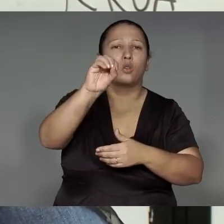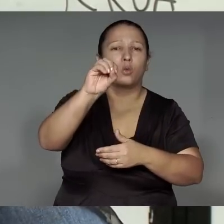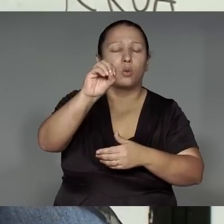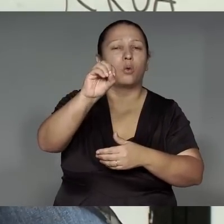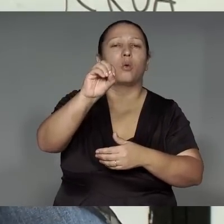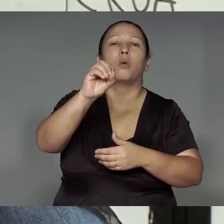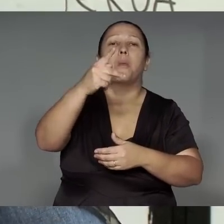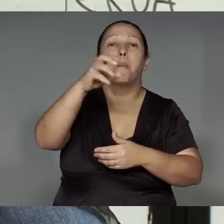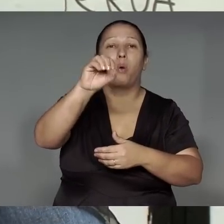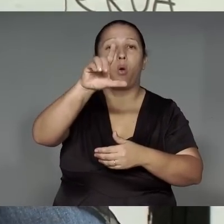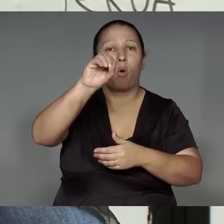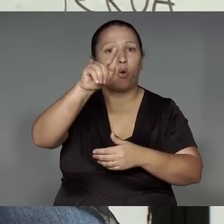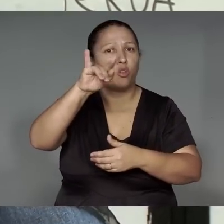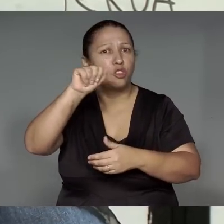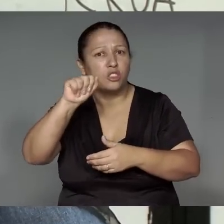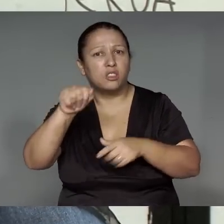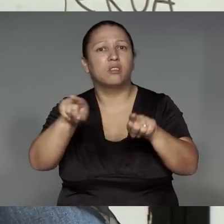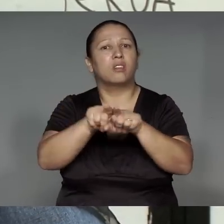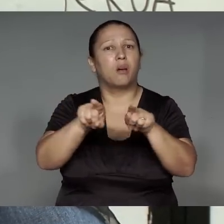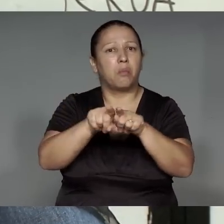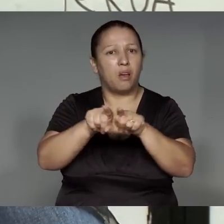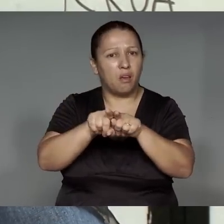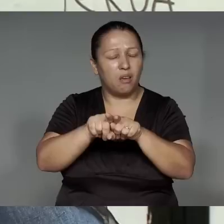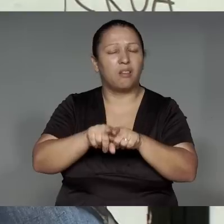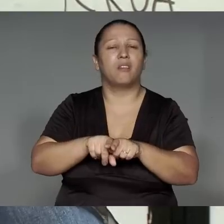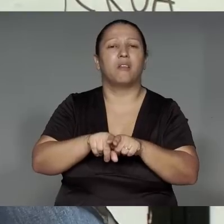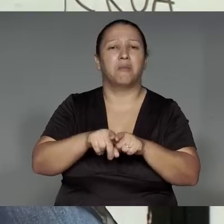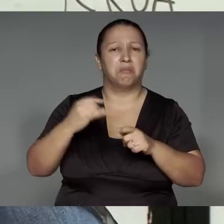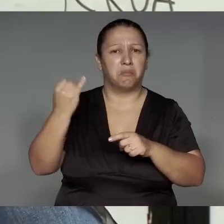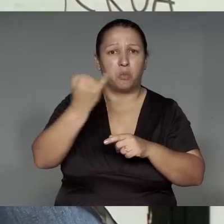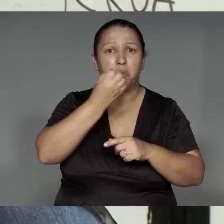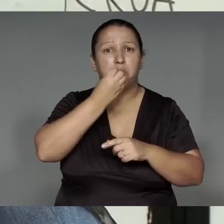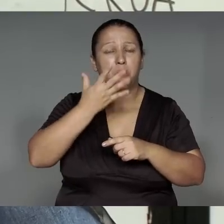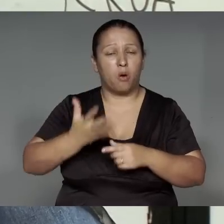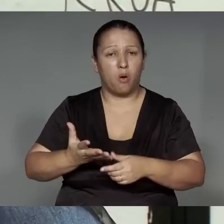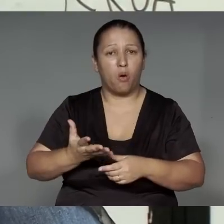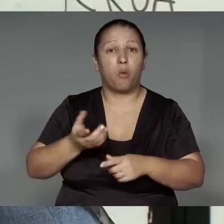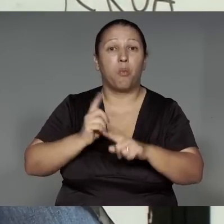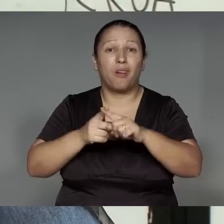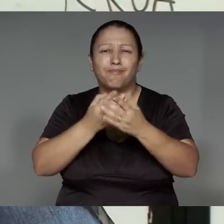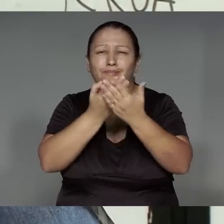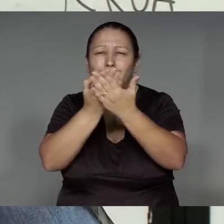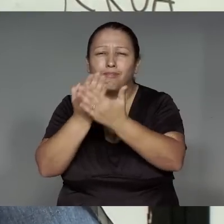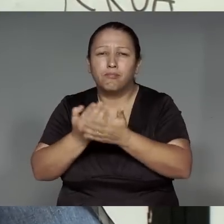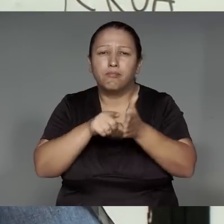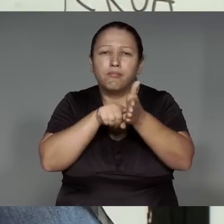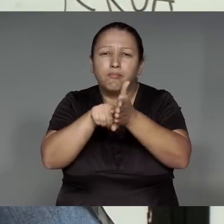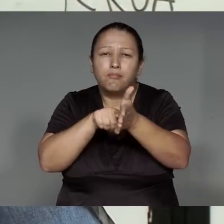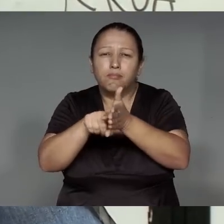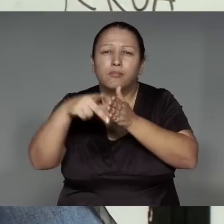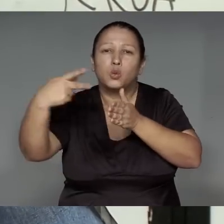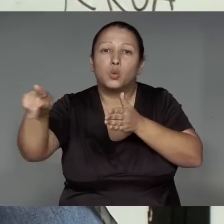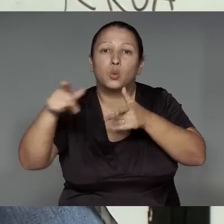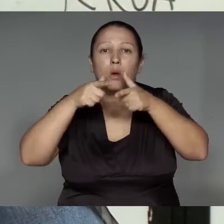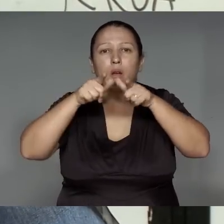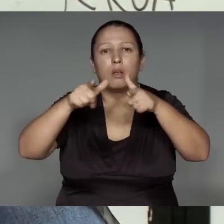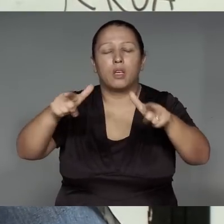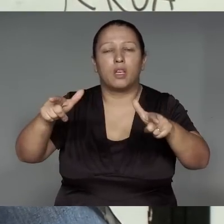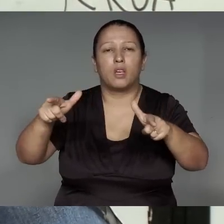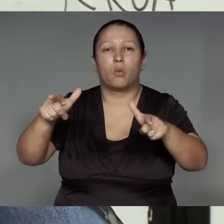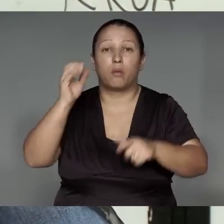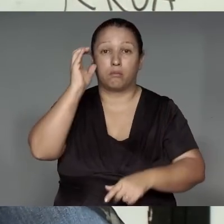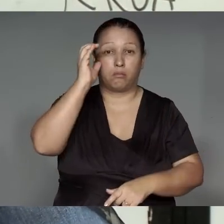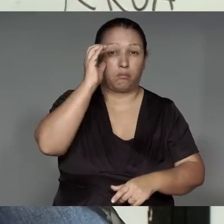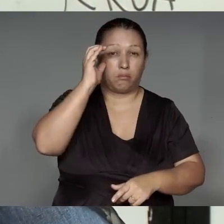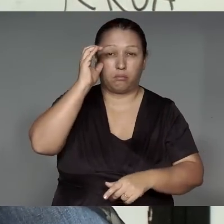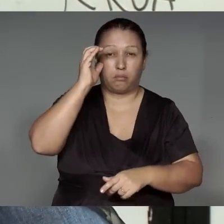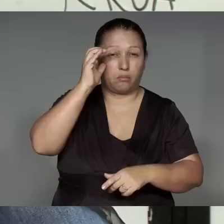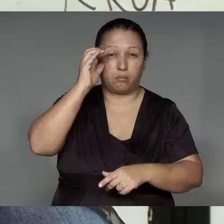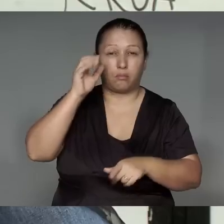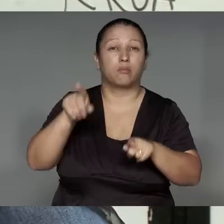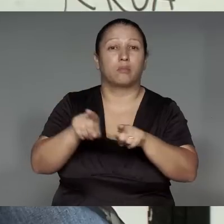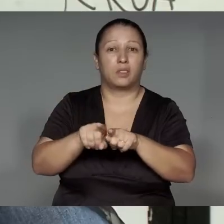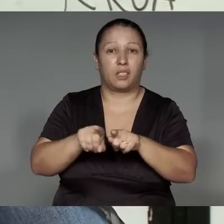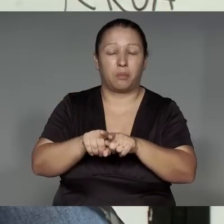o’awyky ’ang, etsak ikatu, ije’e͂nga, a’eteram, ije’e͂nga, reroko katutawam